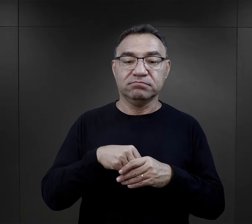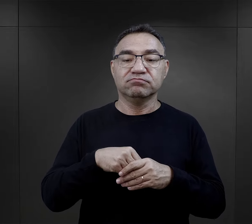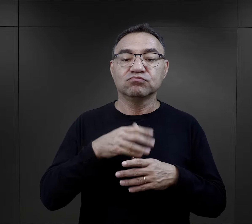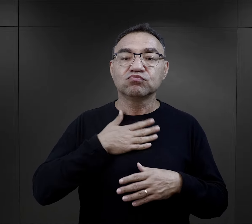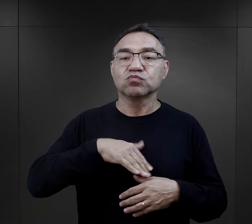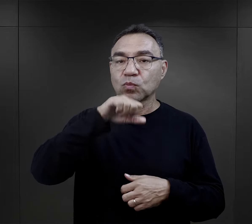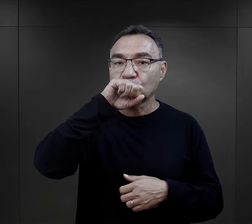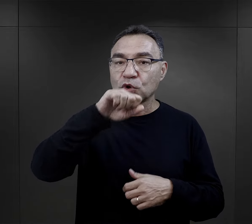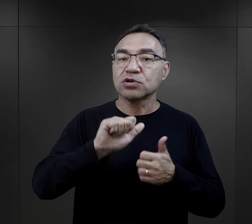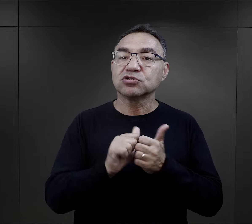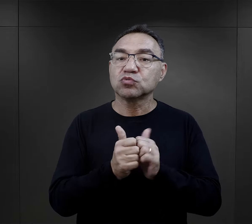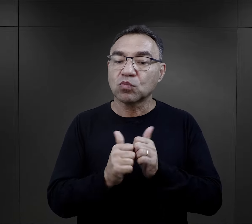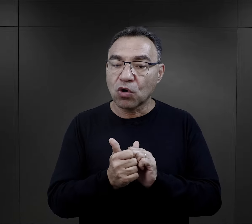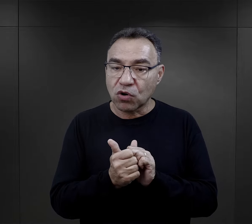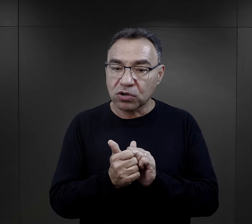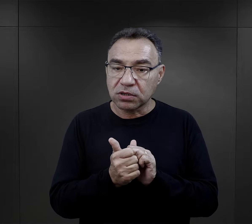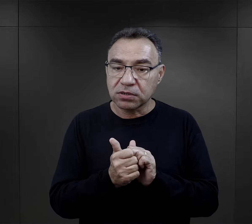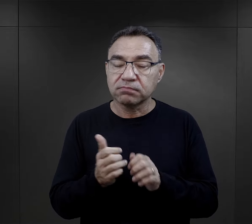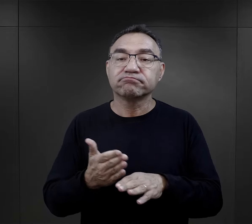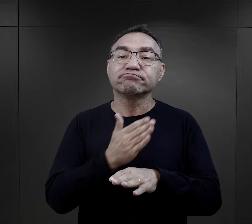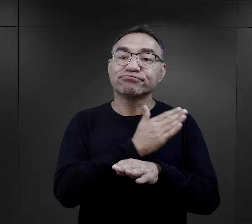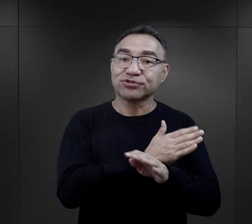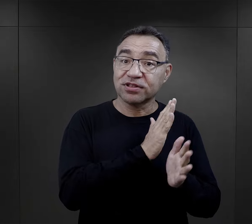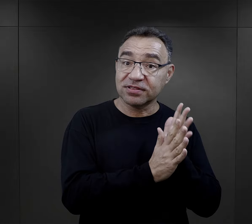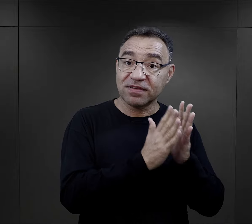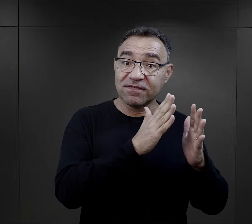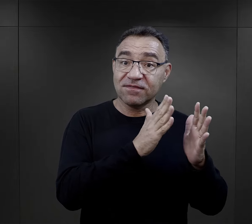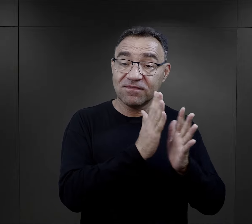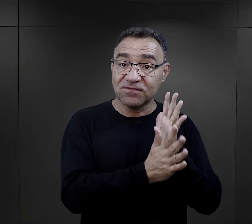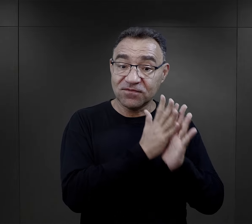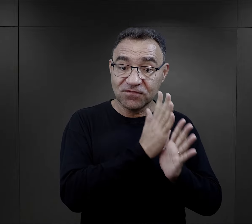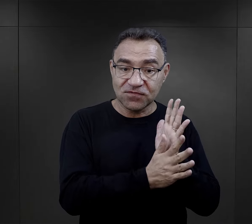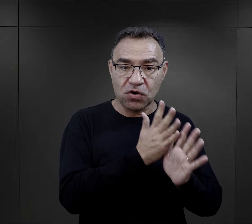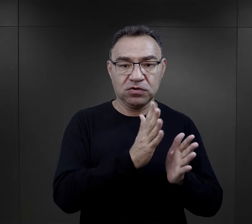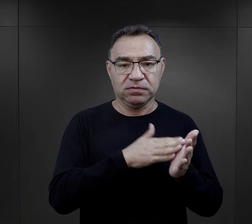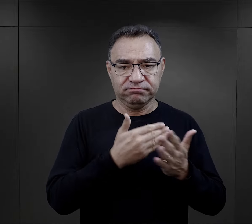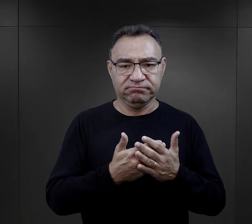ale jednak, jak osoby, które uprawiały sport w okresie przedwojennym.